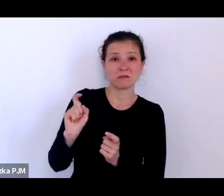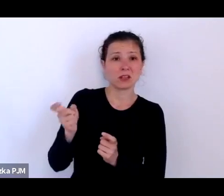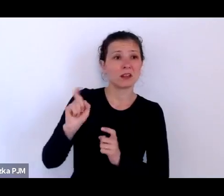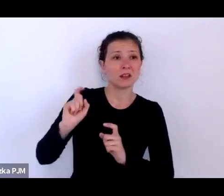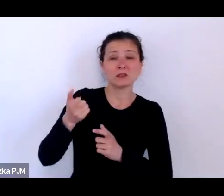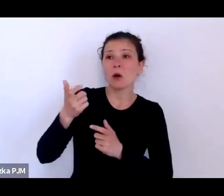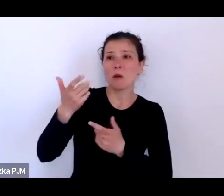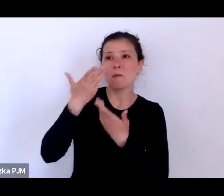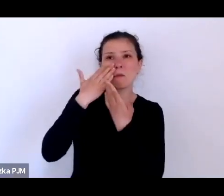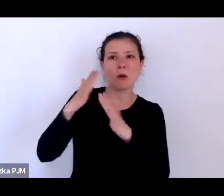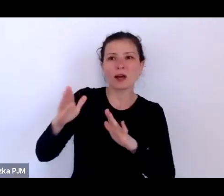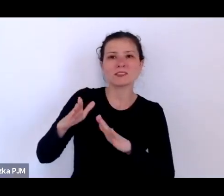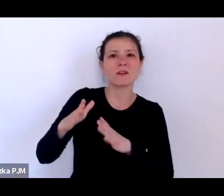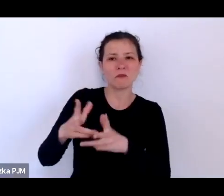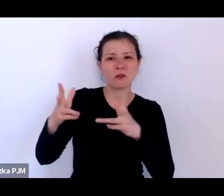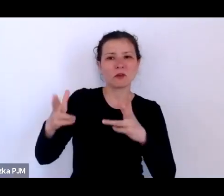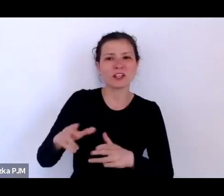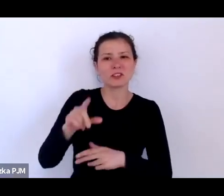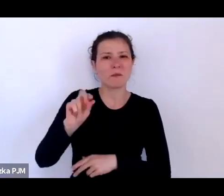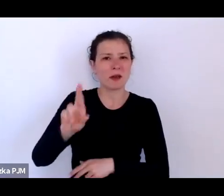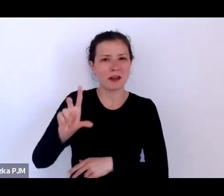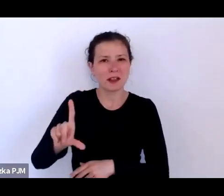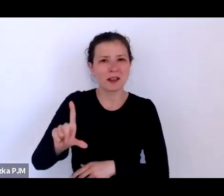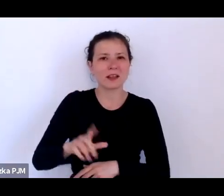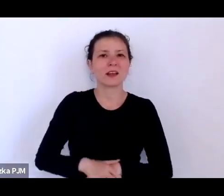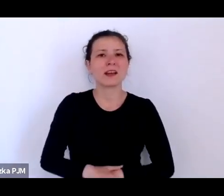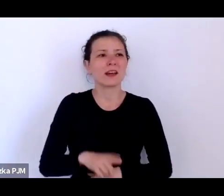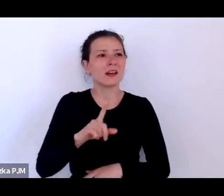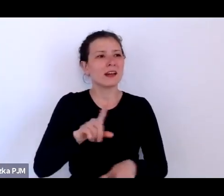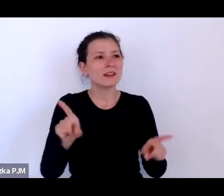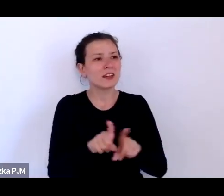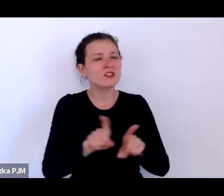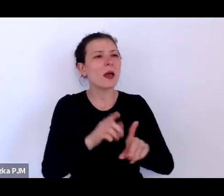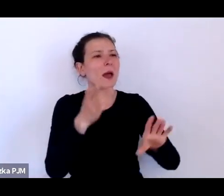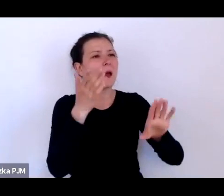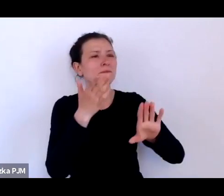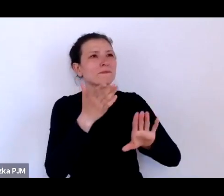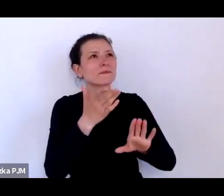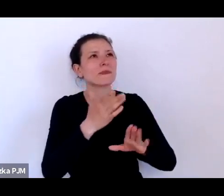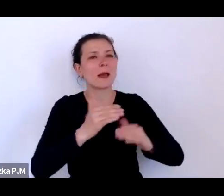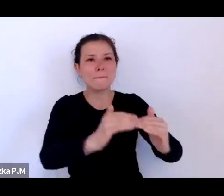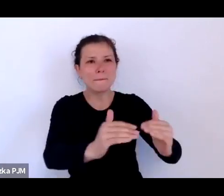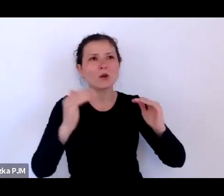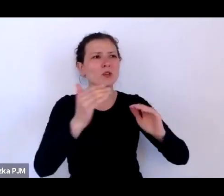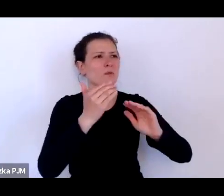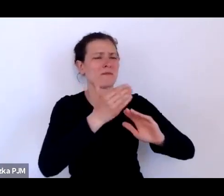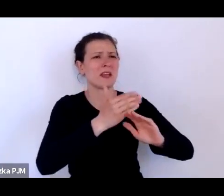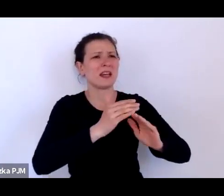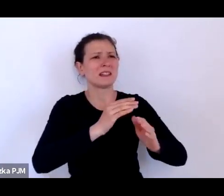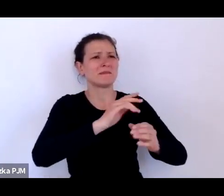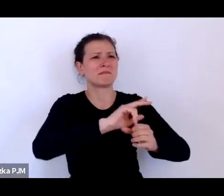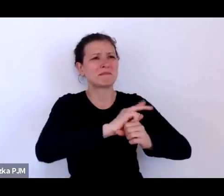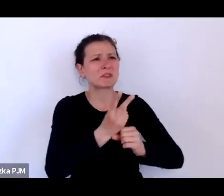i ten poziom mitologizacji XX lecia lat 20. i 30. po prostu sięgnął zenitu.